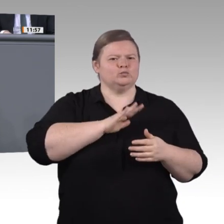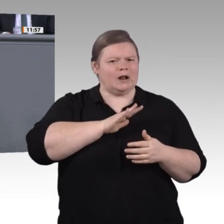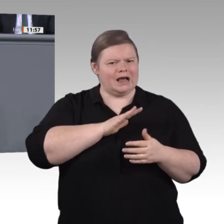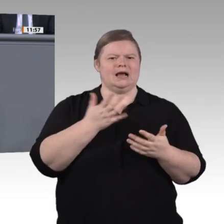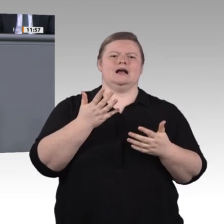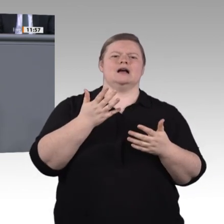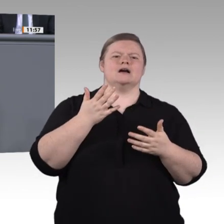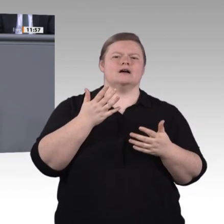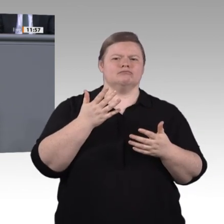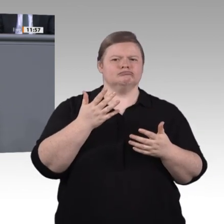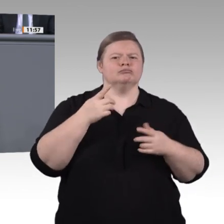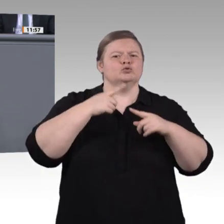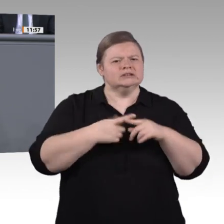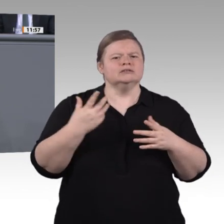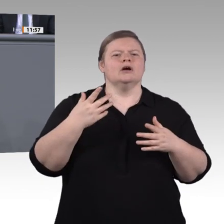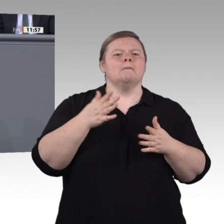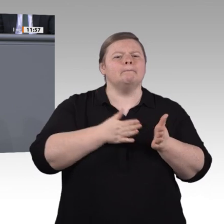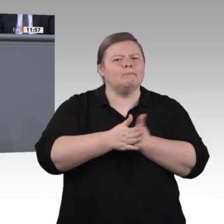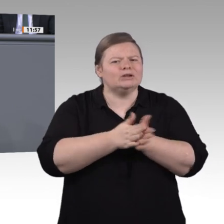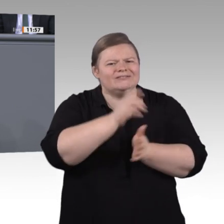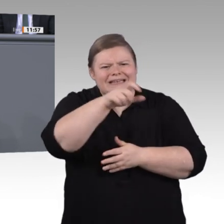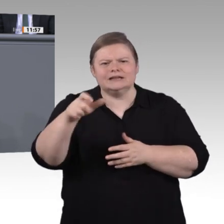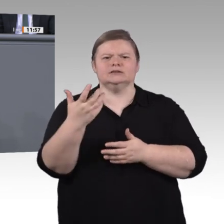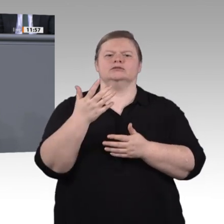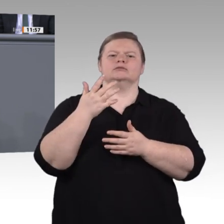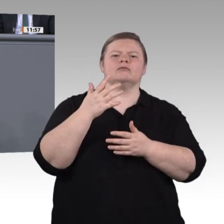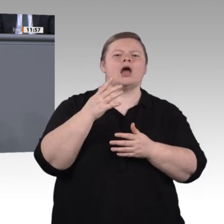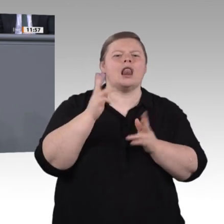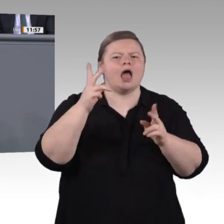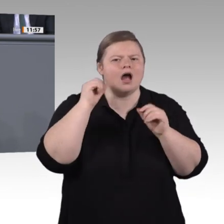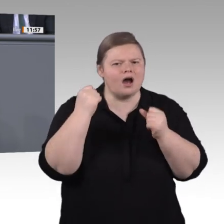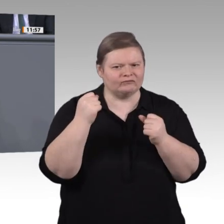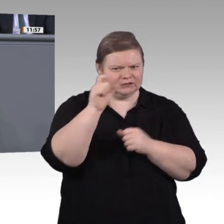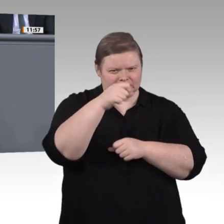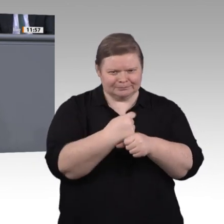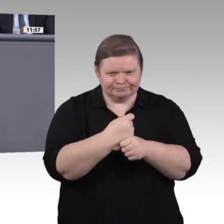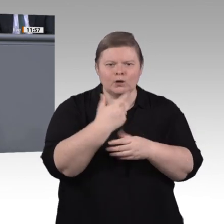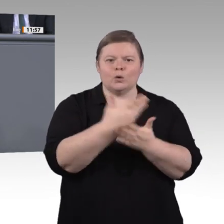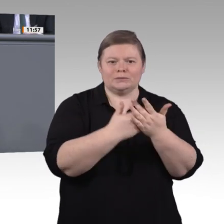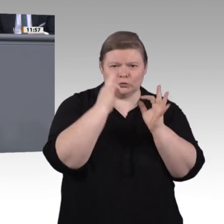Datenschutz. Investieren wir in ihre Weiterbildung, erleichtern wir auch Quereinstiege. 20 000